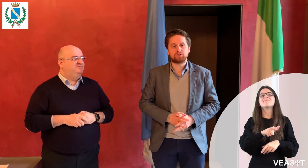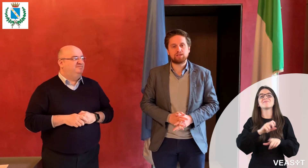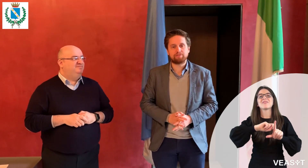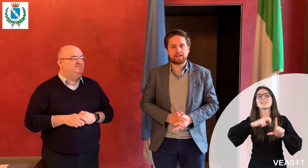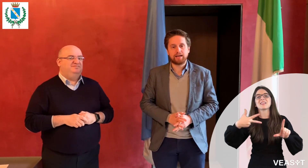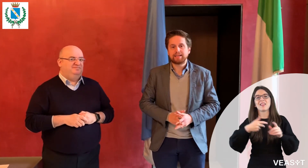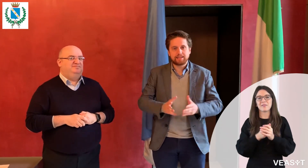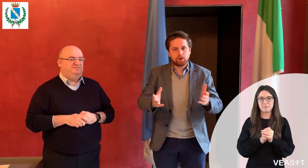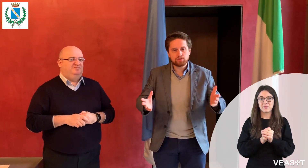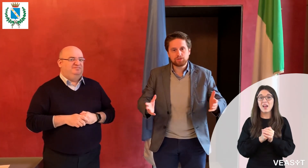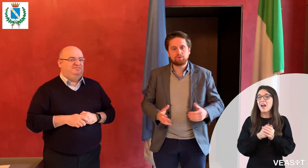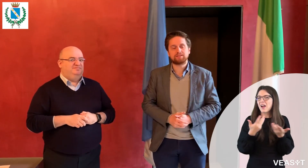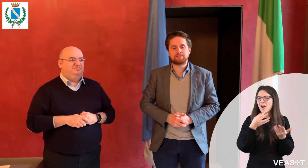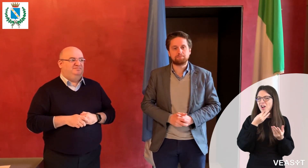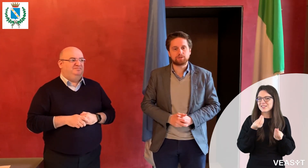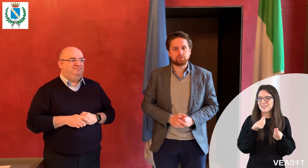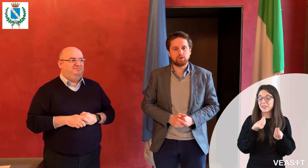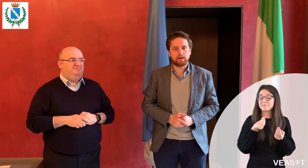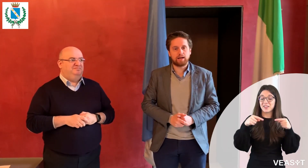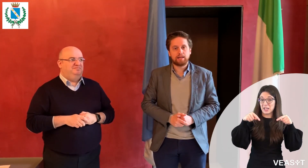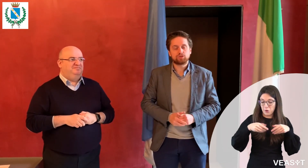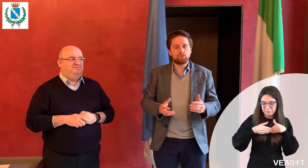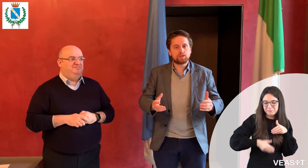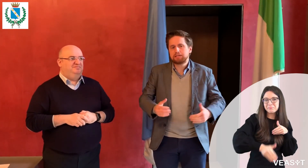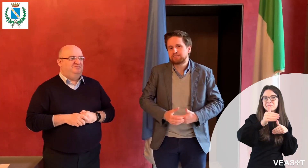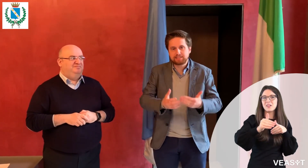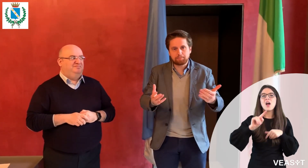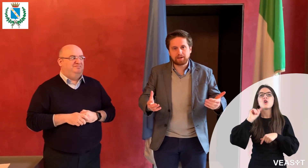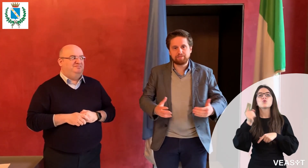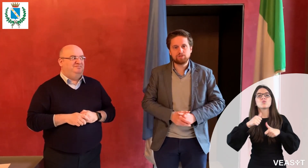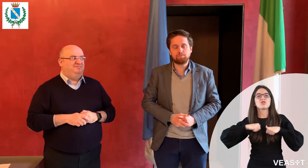Ogni persona sorda può venire in Comune senza preavviso